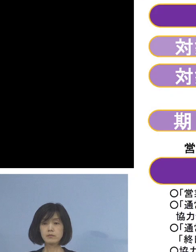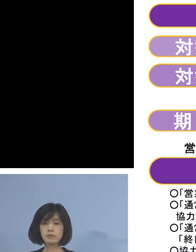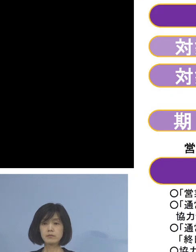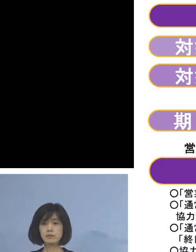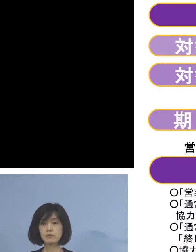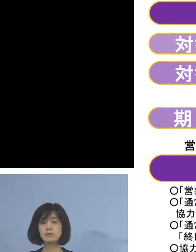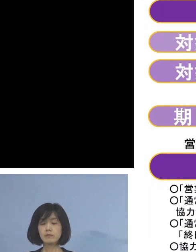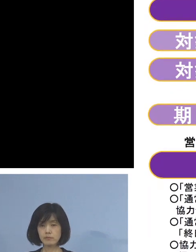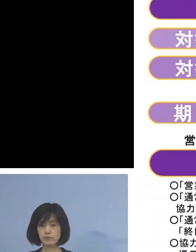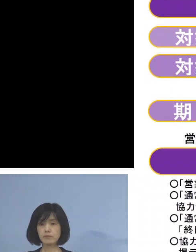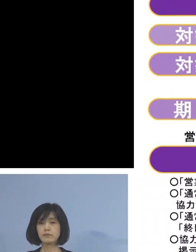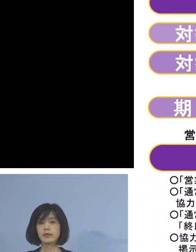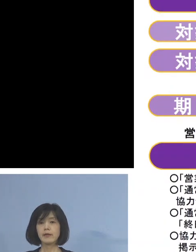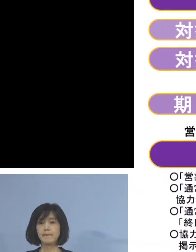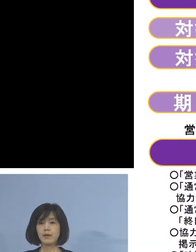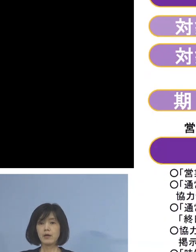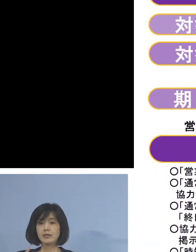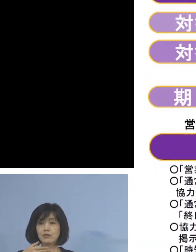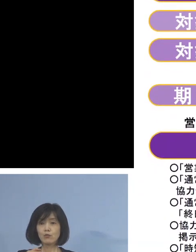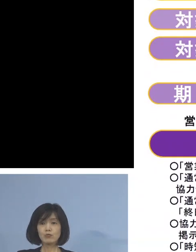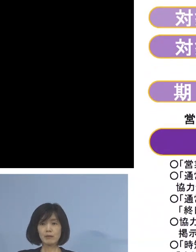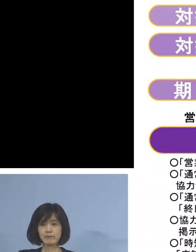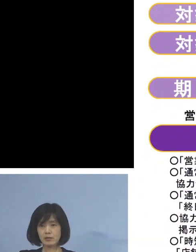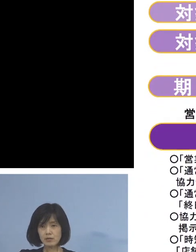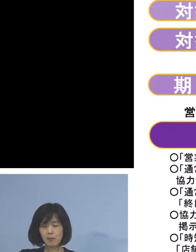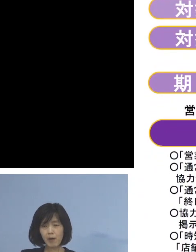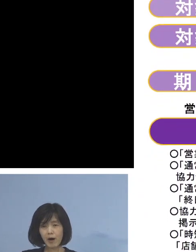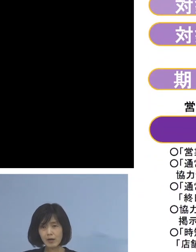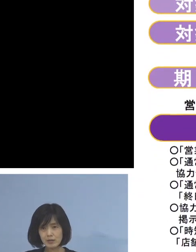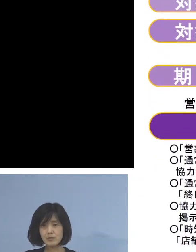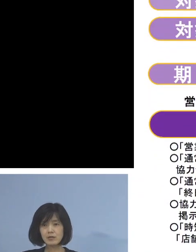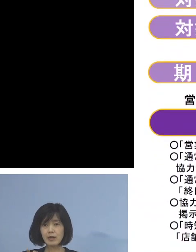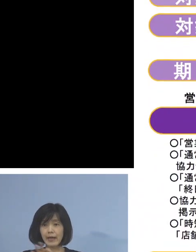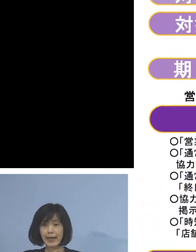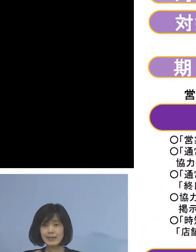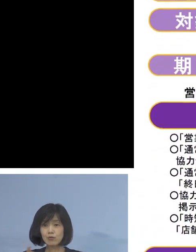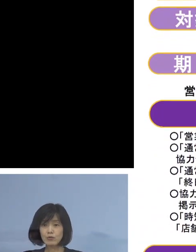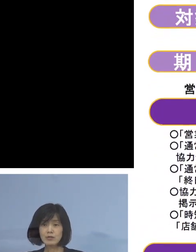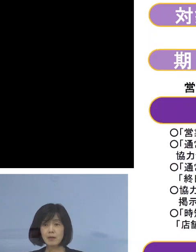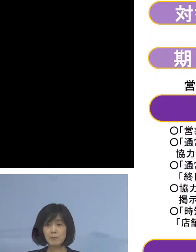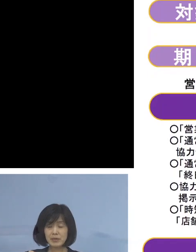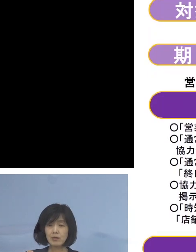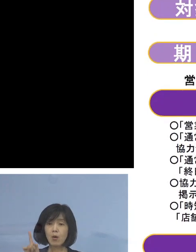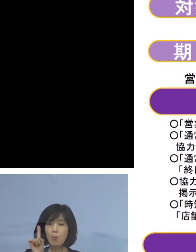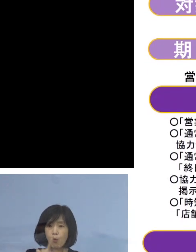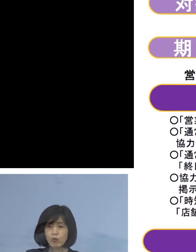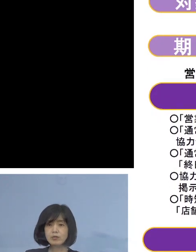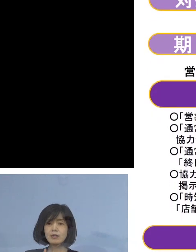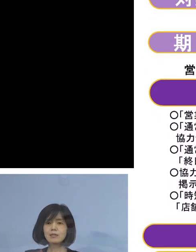是非、飲食店の皆様方には この時短の要請の趣旨 ご理解をいただき